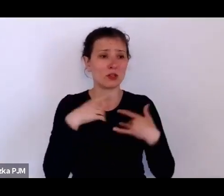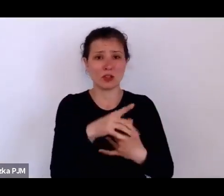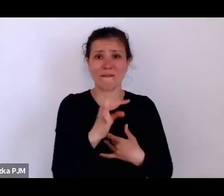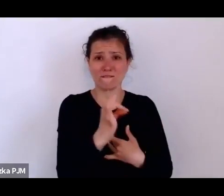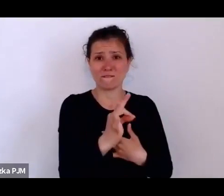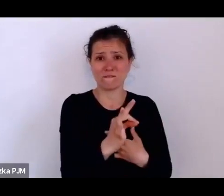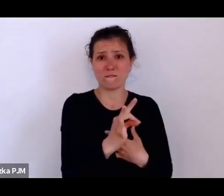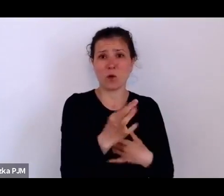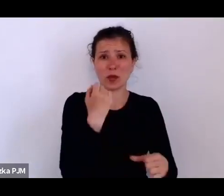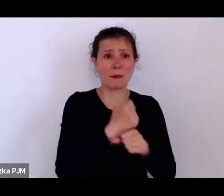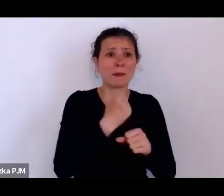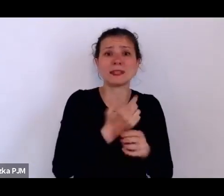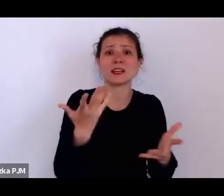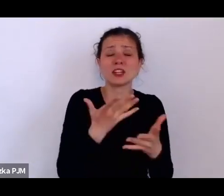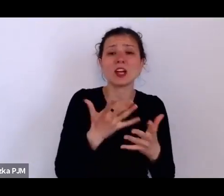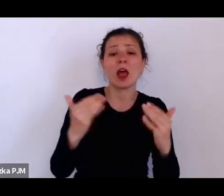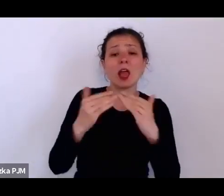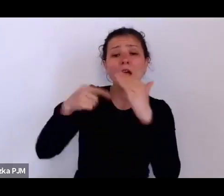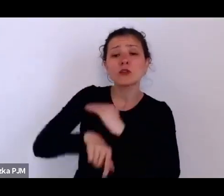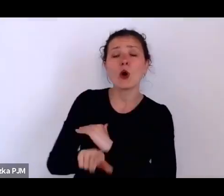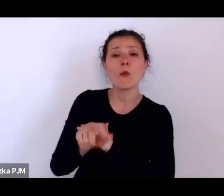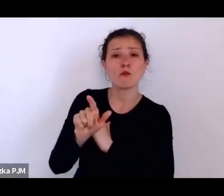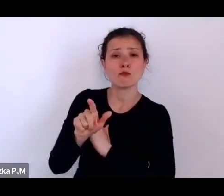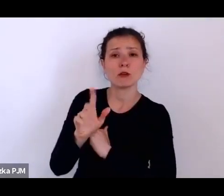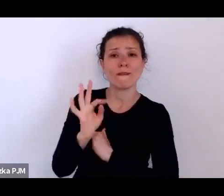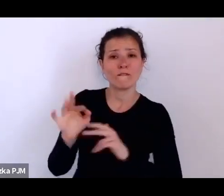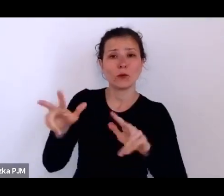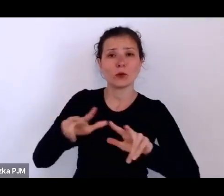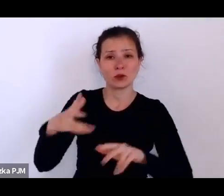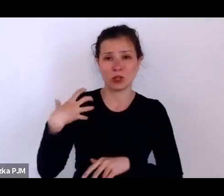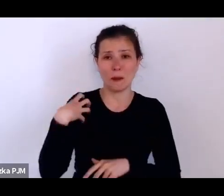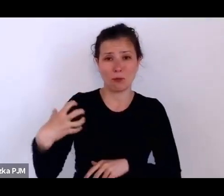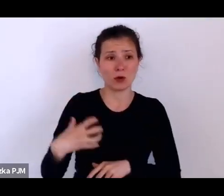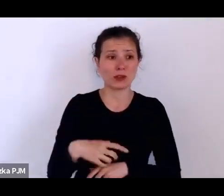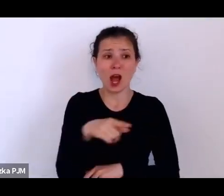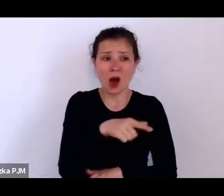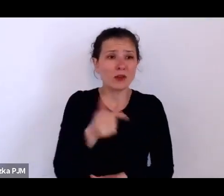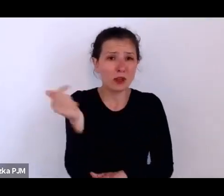a musiały liczyć się z tym, że jak przestaną mieć siły na to, żeby pracować